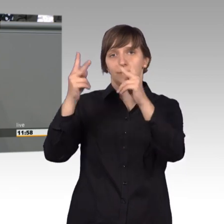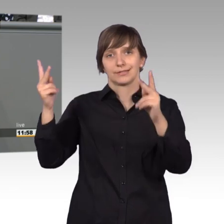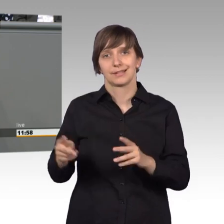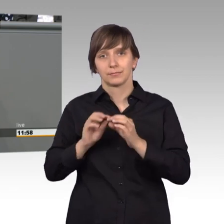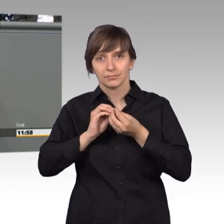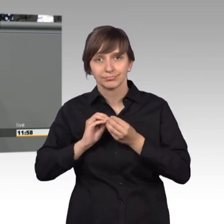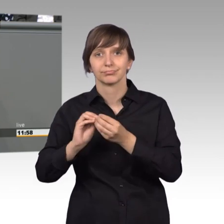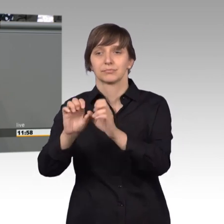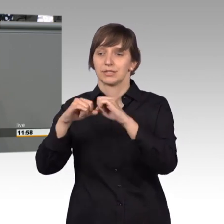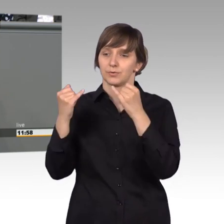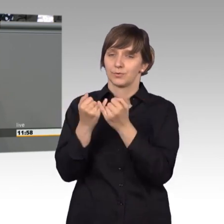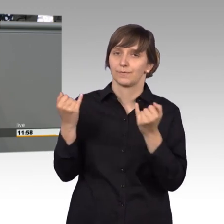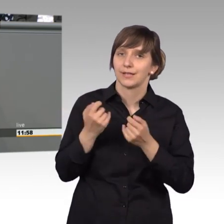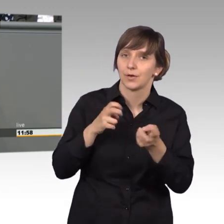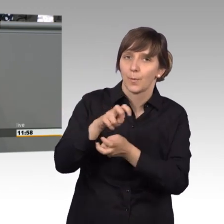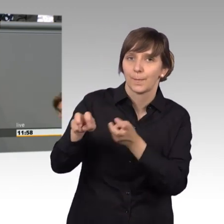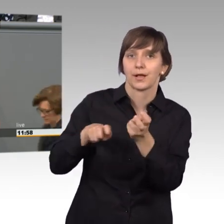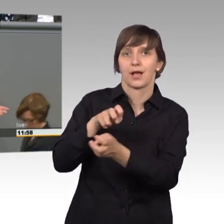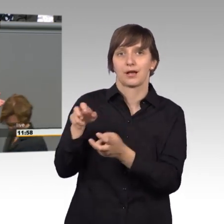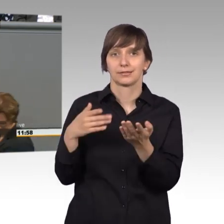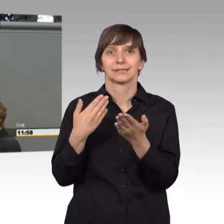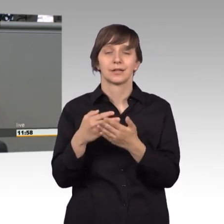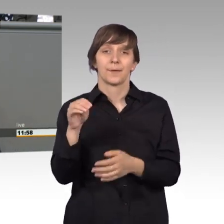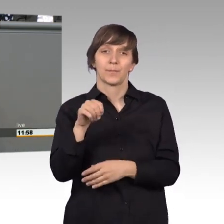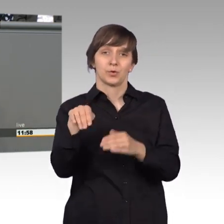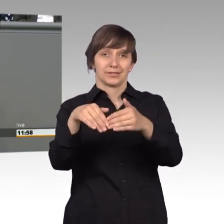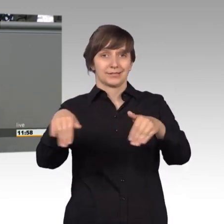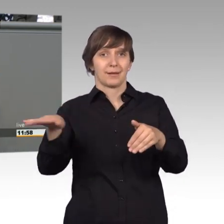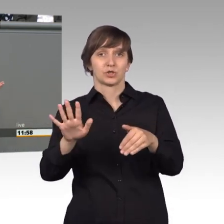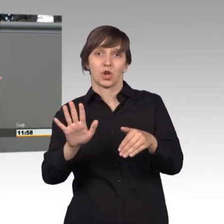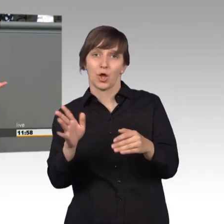mit der Situation umgeht, denn die Mühlendammschleuse ist leider